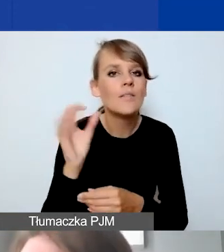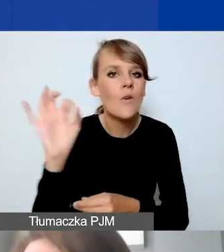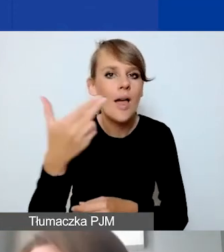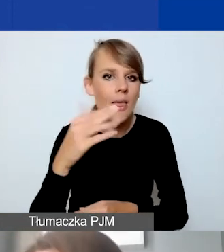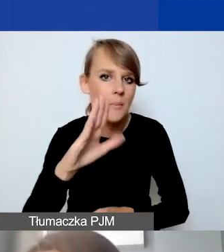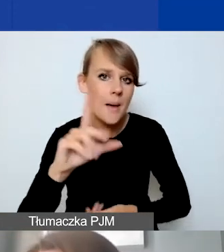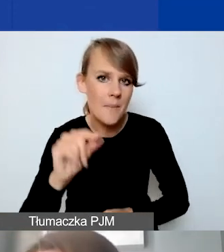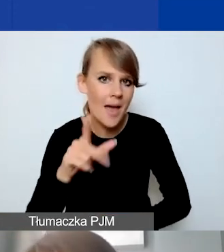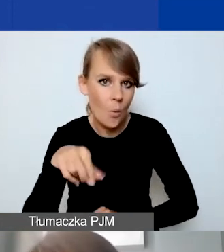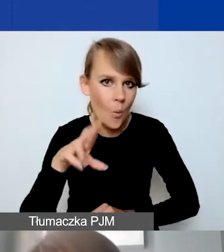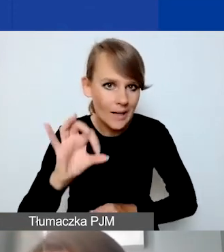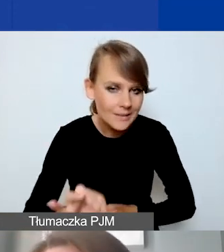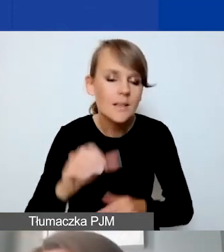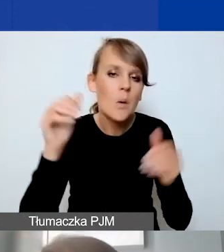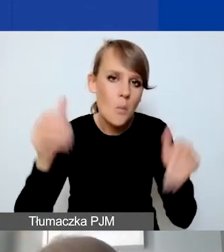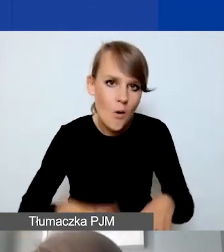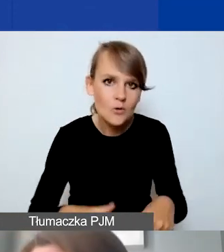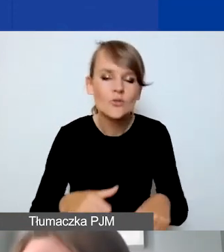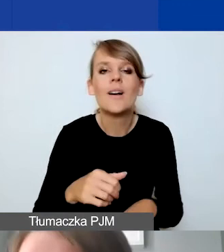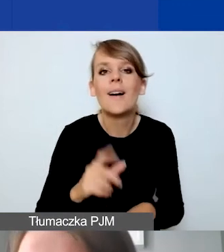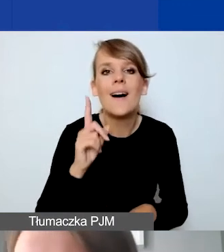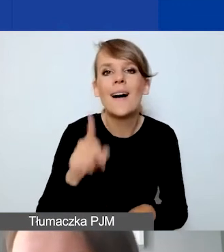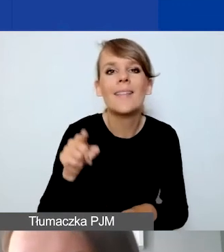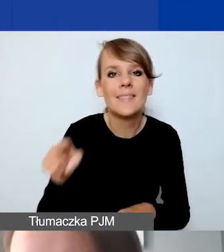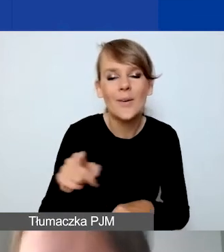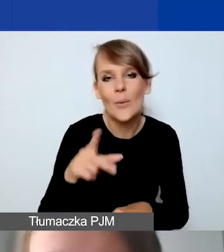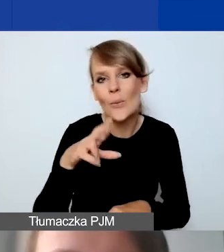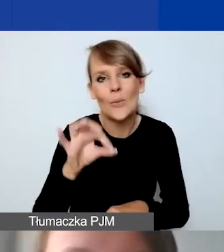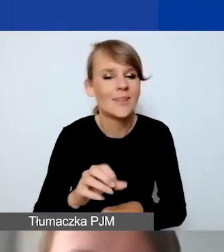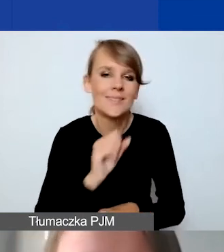Przy czym to jest taki kurs, którego raczej nigdy nie uzyskamy.